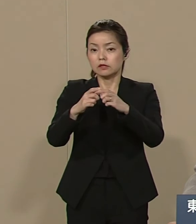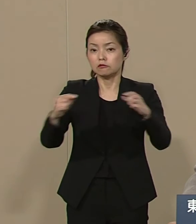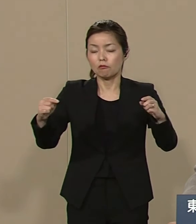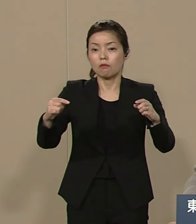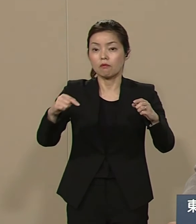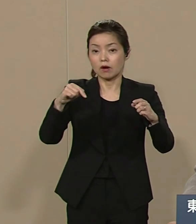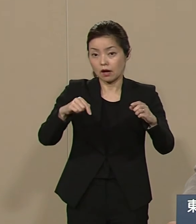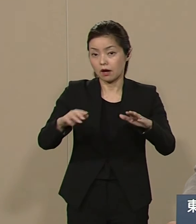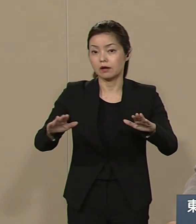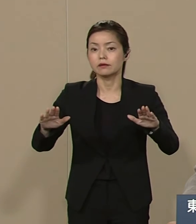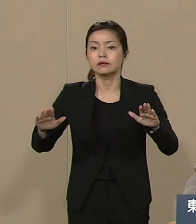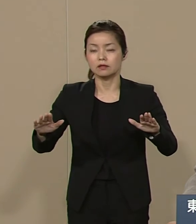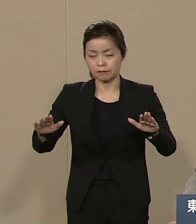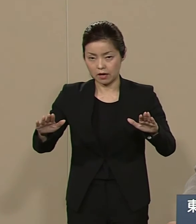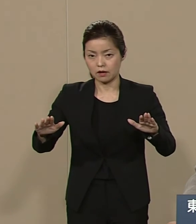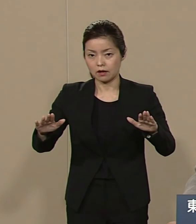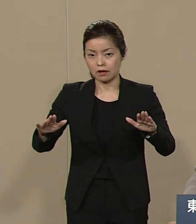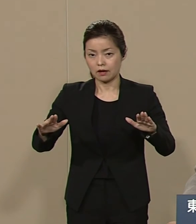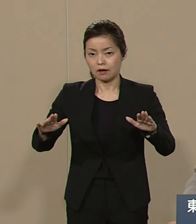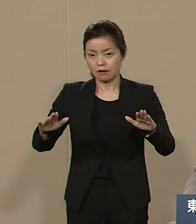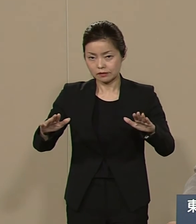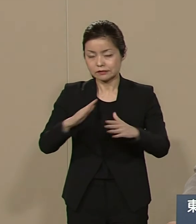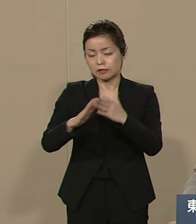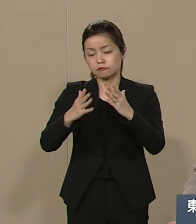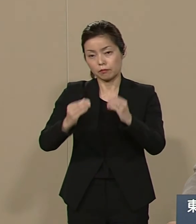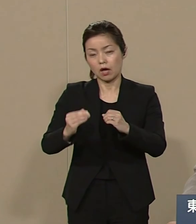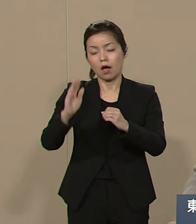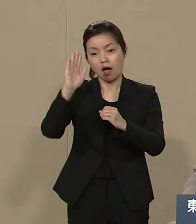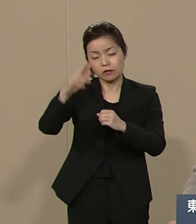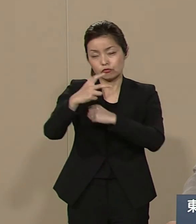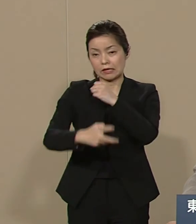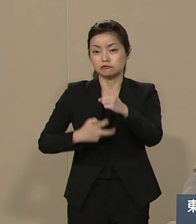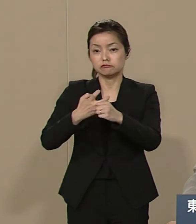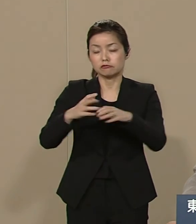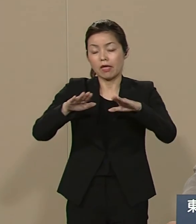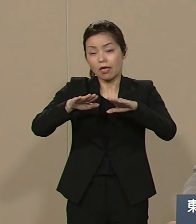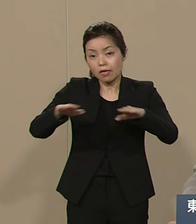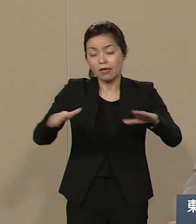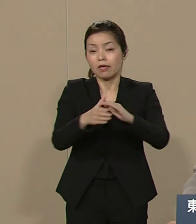今というより70年 平穏でこられたのは 他国で本当に